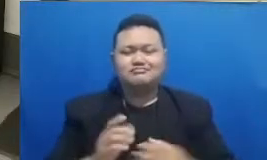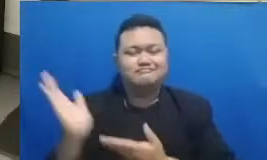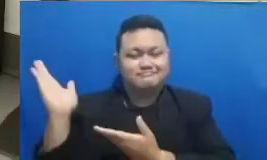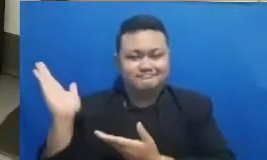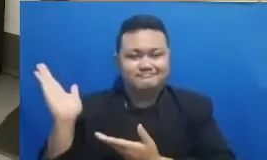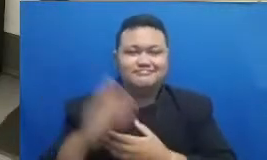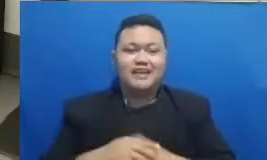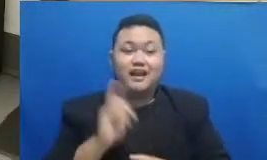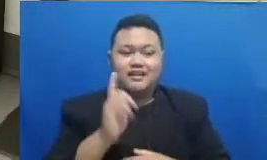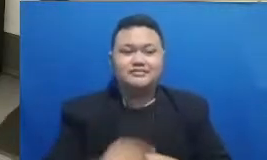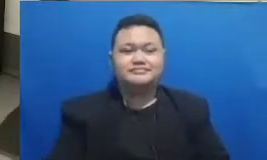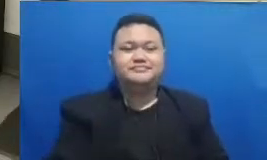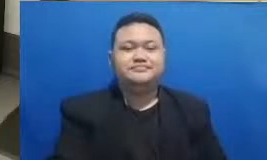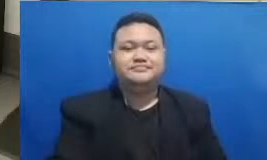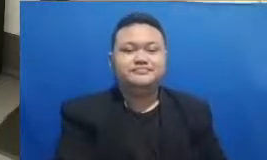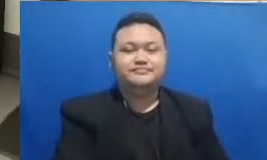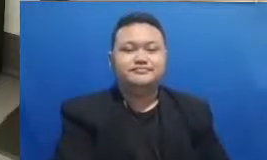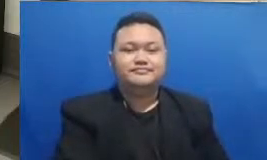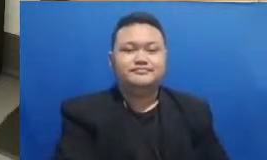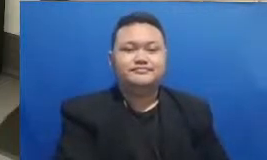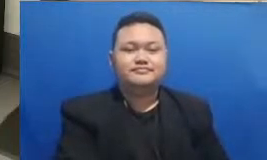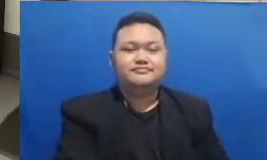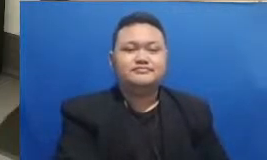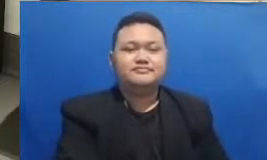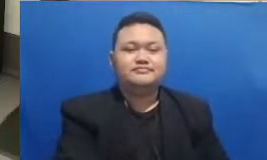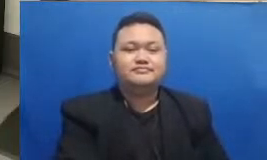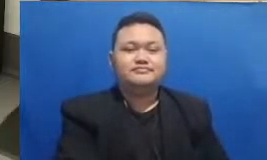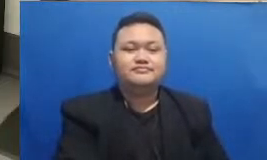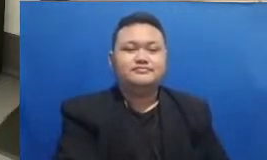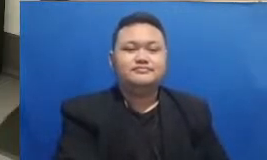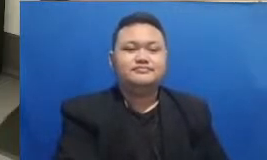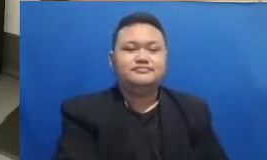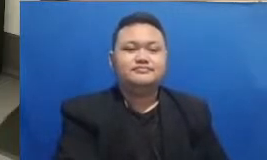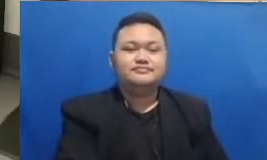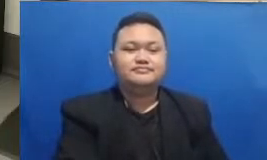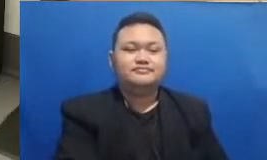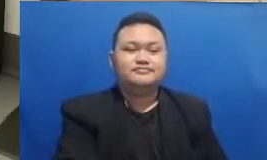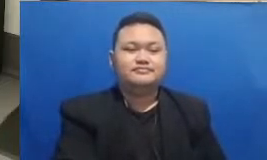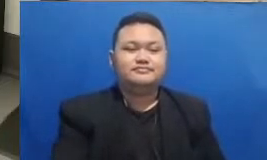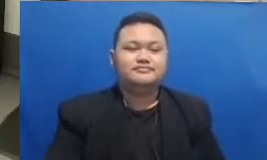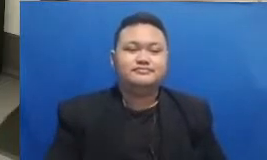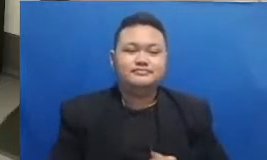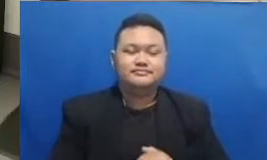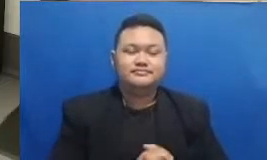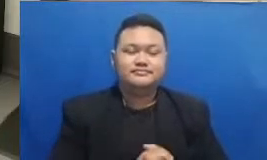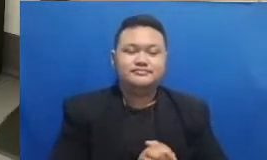mana katanya Baiklah langsung silakan dijawab tebak kata ini kata pertamanya di sebuah ajakan